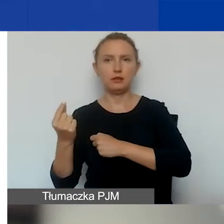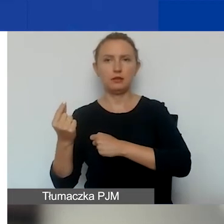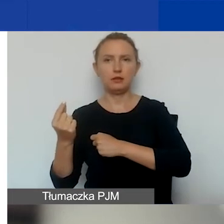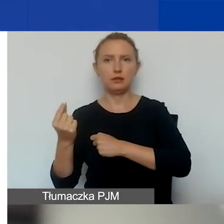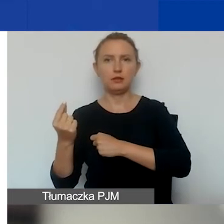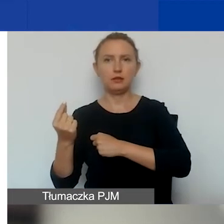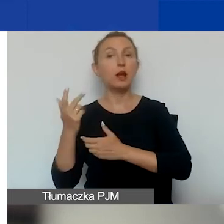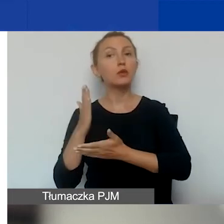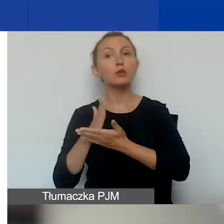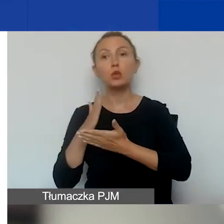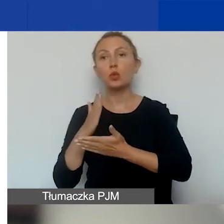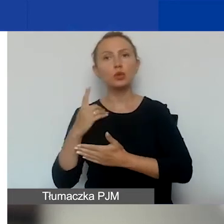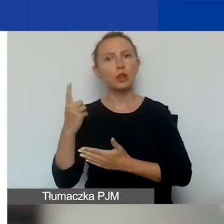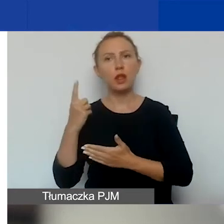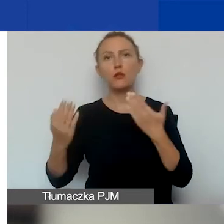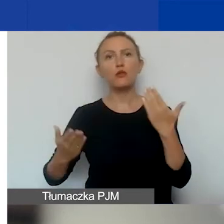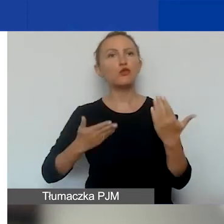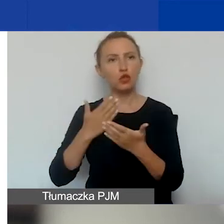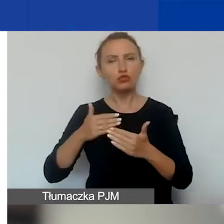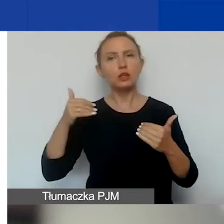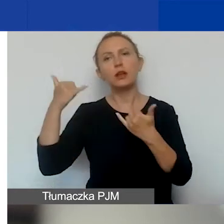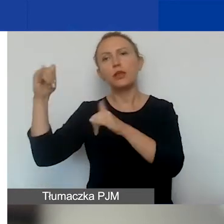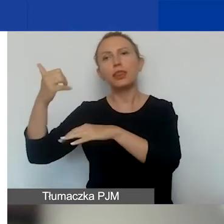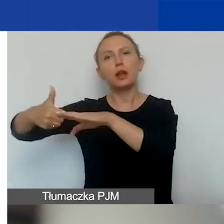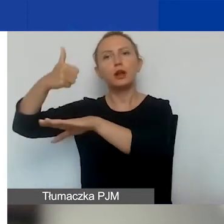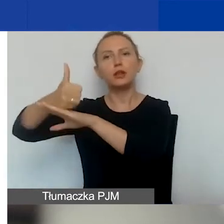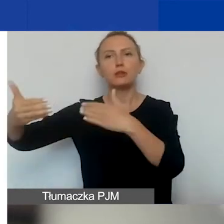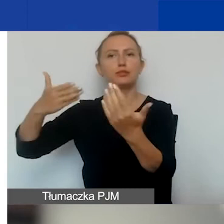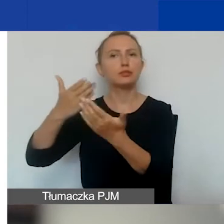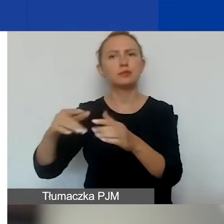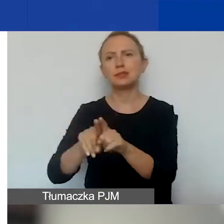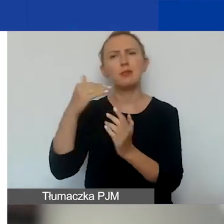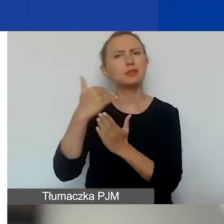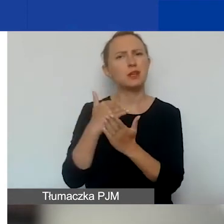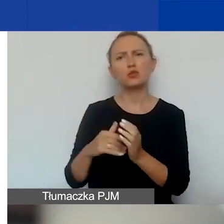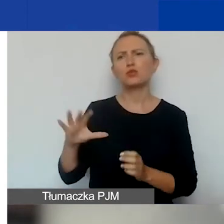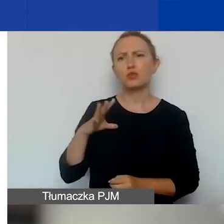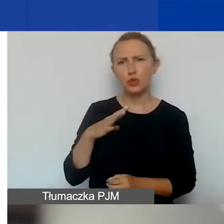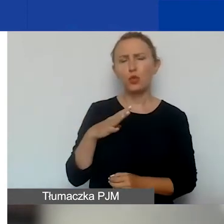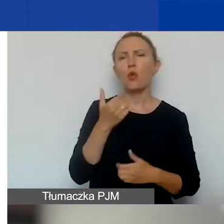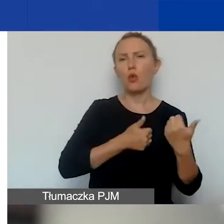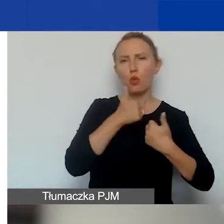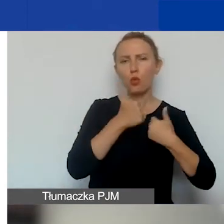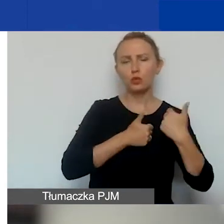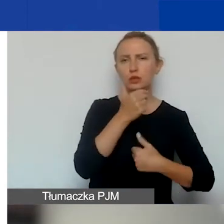tylko w jednym wniosku złożonym przez innego lidera. To są te same zasady, które były w konkursie tematycznym.